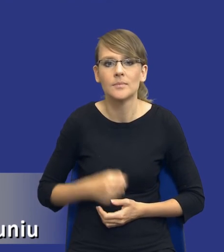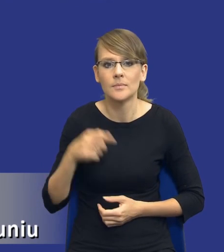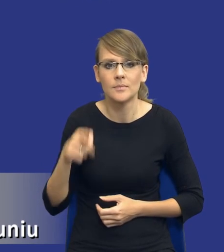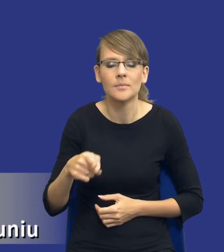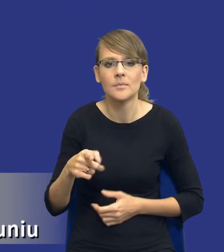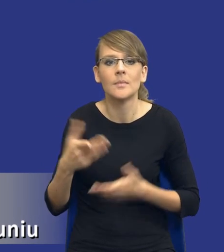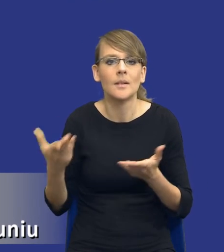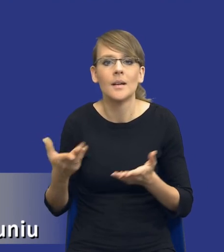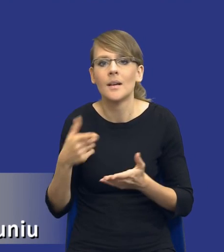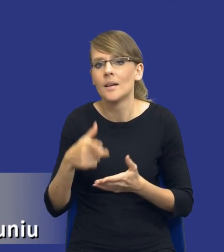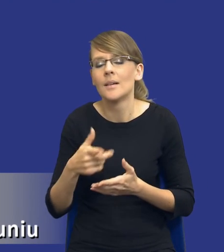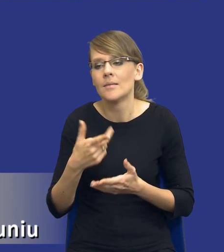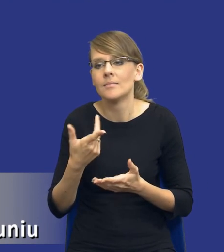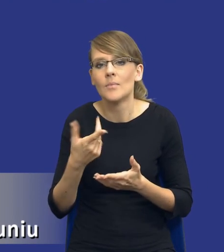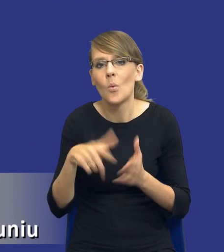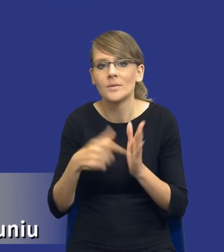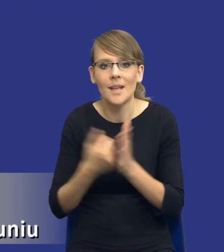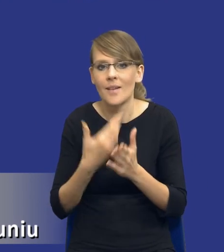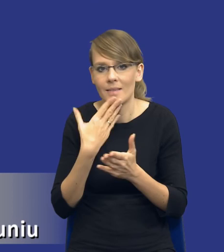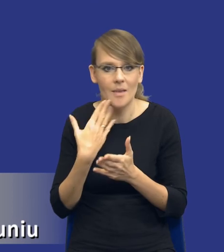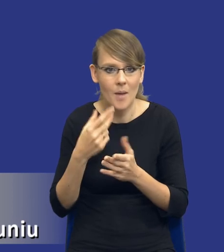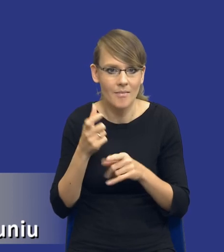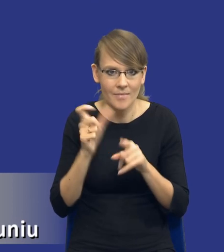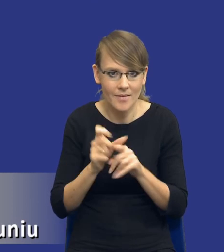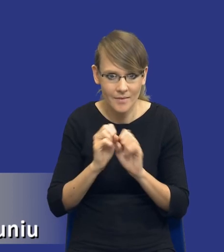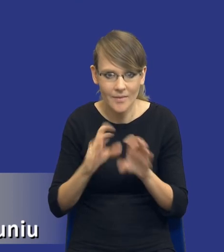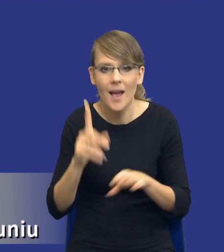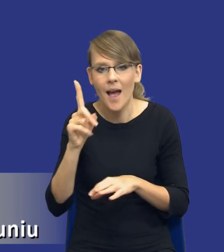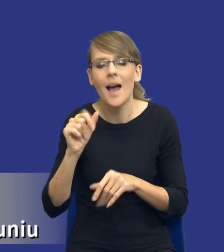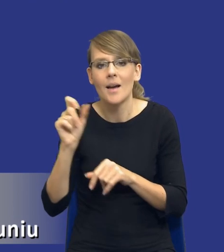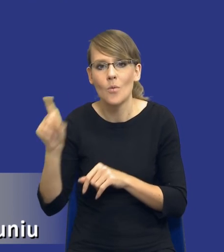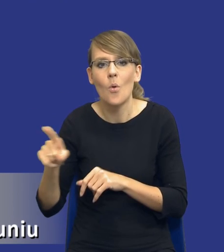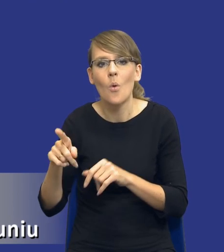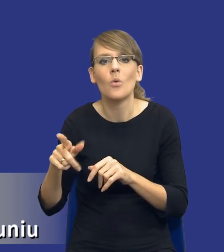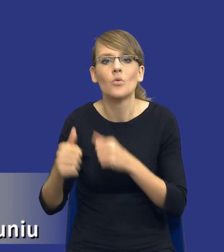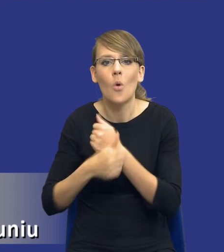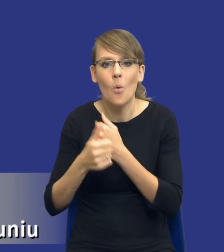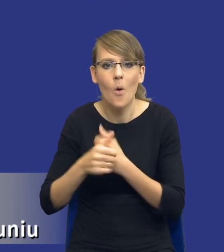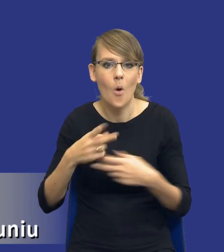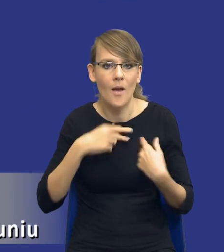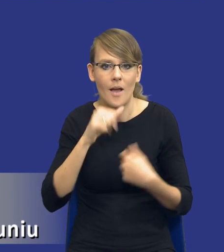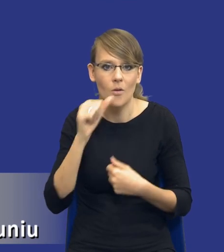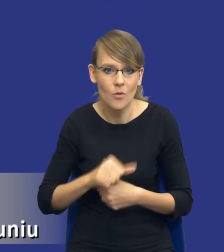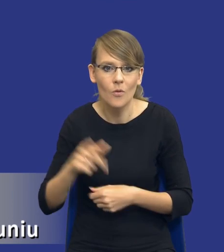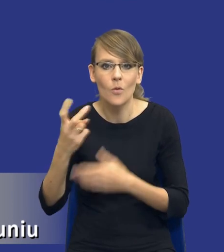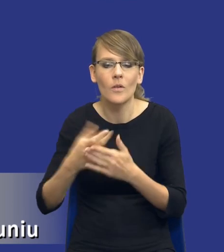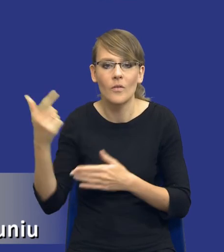nie znajdziemy takiej definicji w ustawie, natomiast jest taki dokument Komisji Europejskiej opublikowany w lutym 2018 roku, w którym mają Państwo,